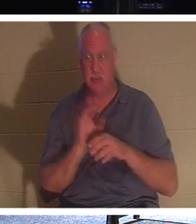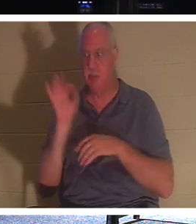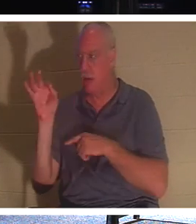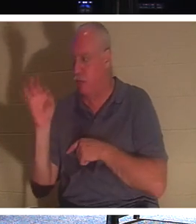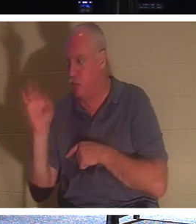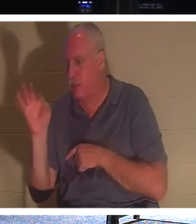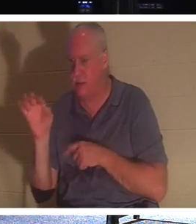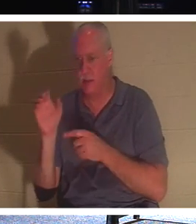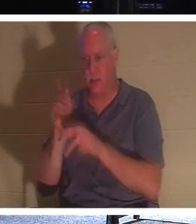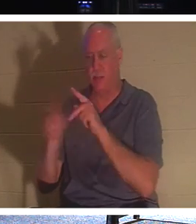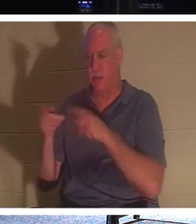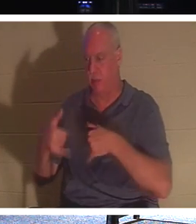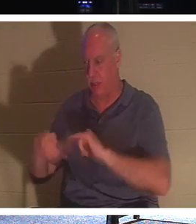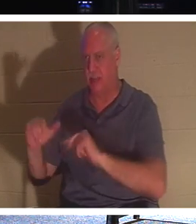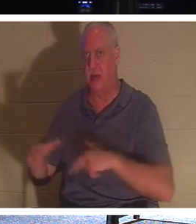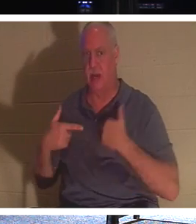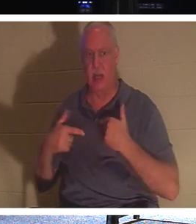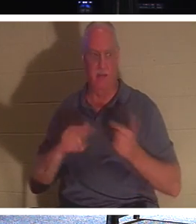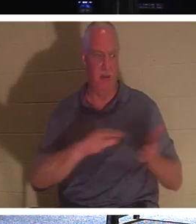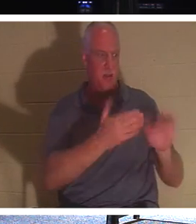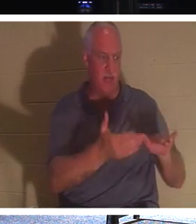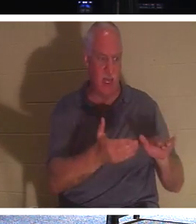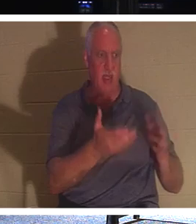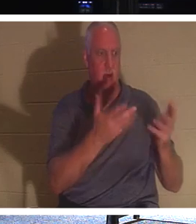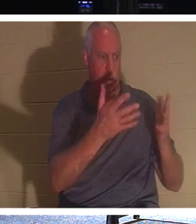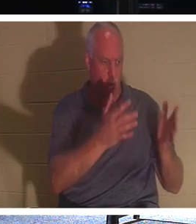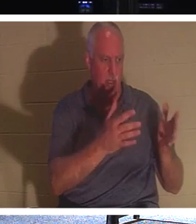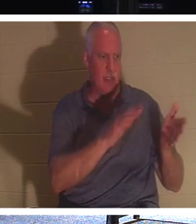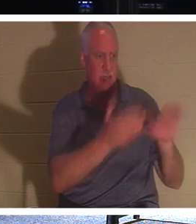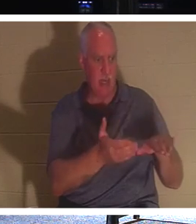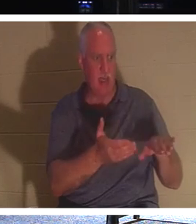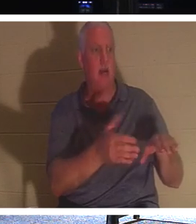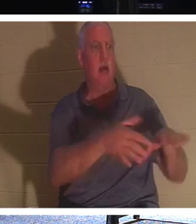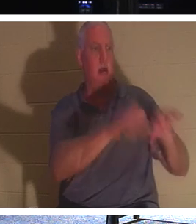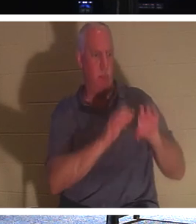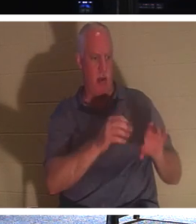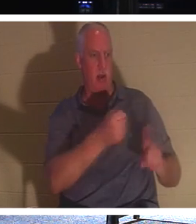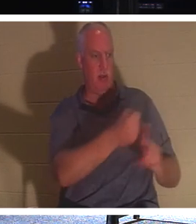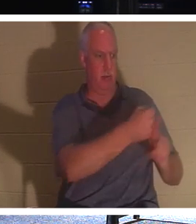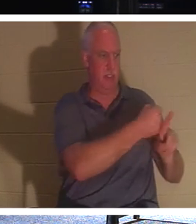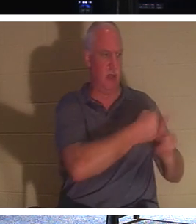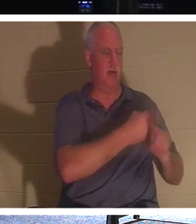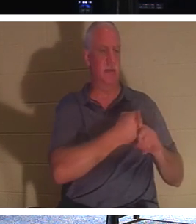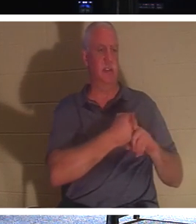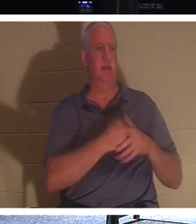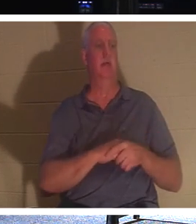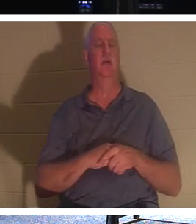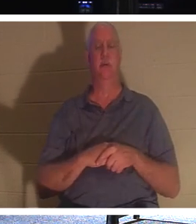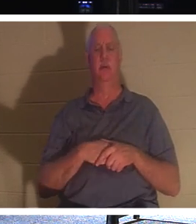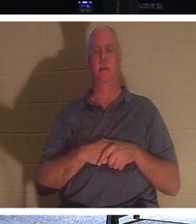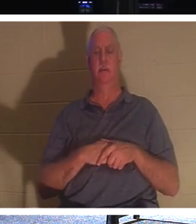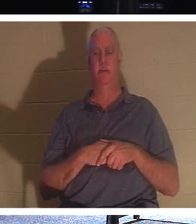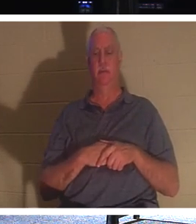間に人々に連絡を取ることに忙しくしましょう、と言っています 。 死者に死者を埋葬させてください。そうでない死者たち、それは鈍感です、